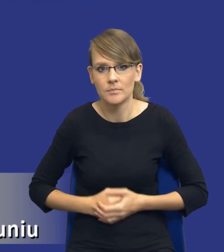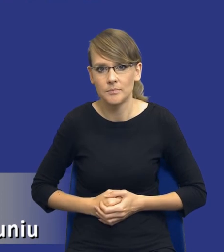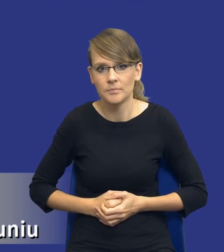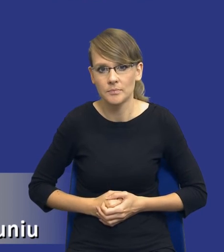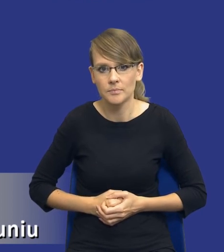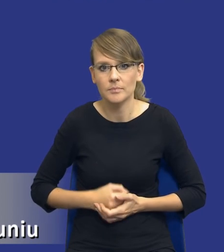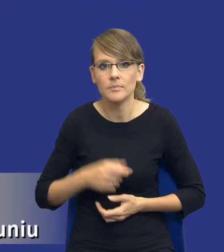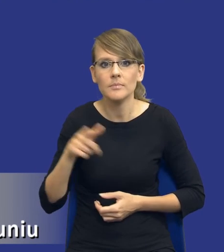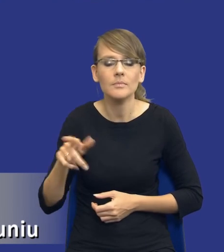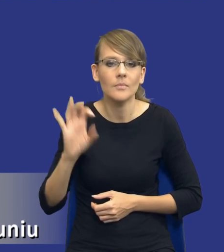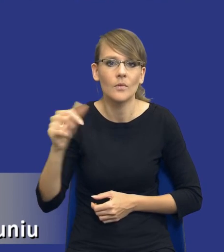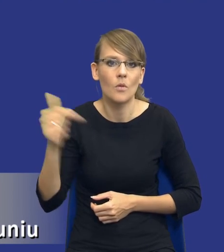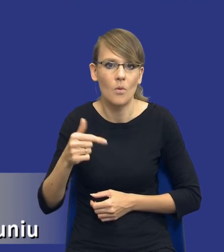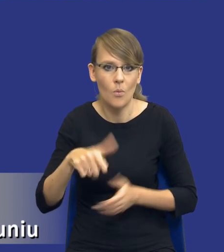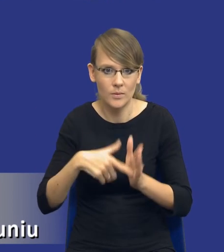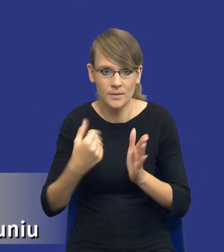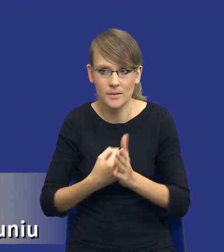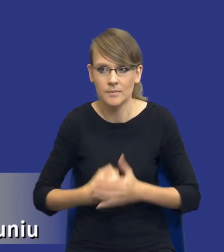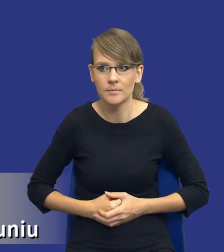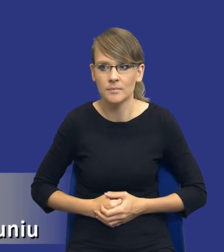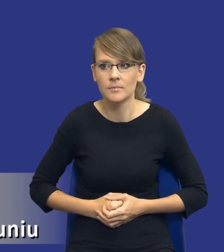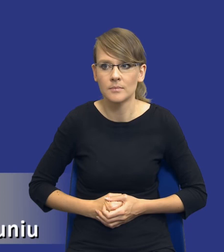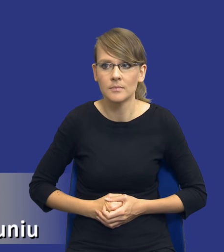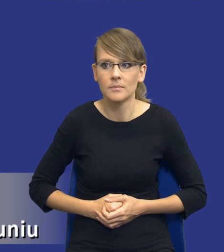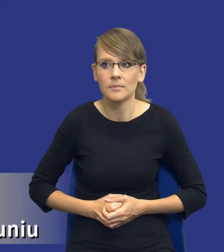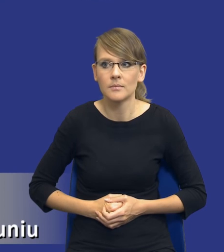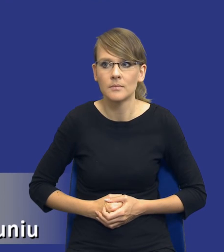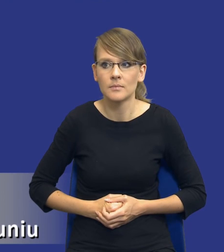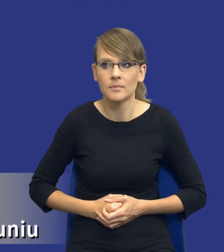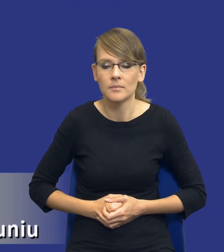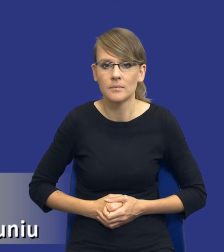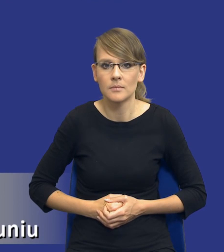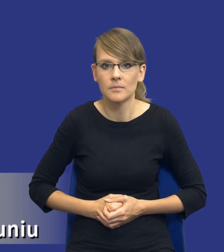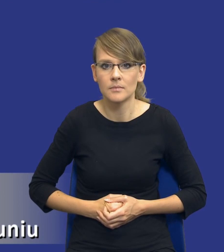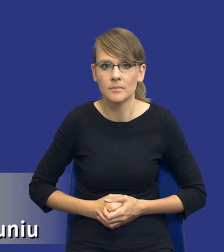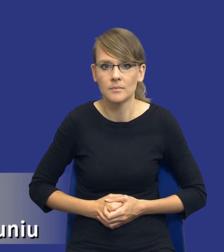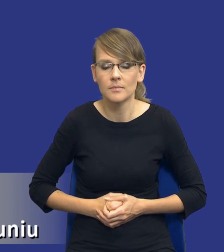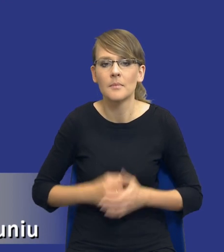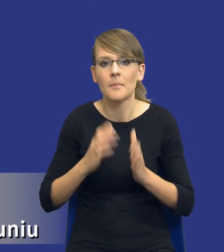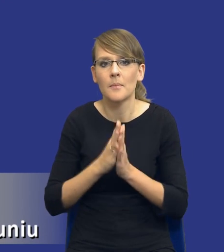obowiązku ustawowego. I tutaj bym prosił, drodzy Państwo o kolejny slajd.